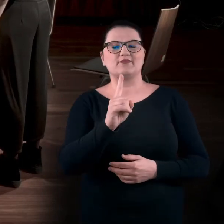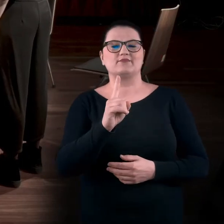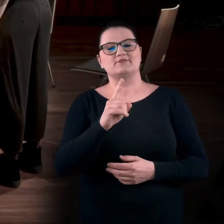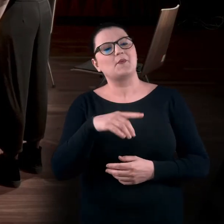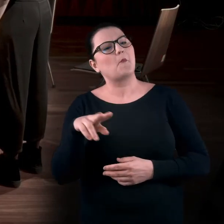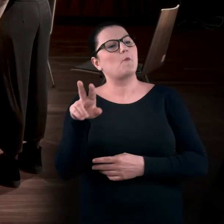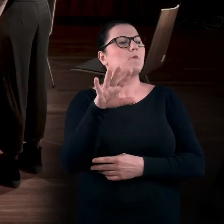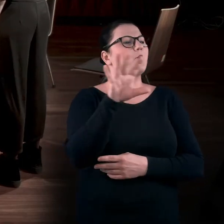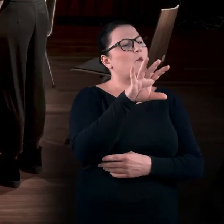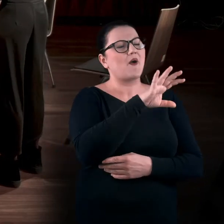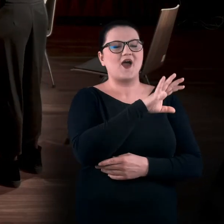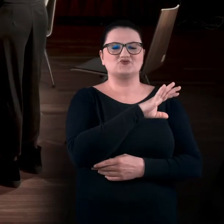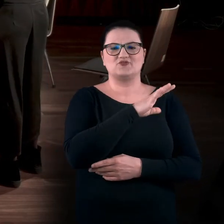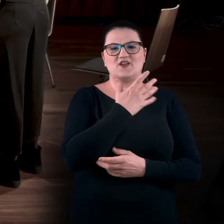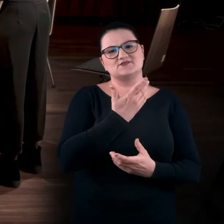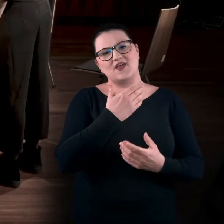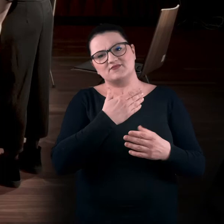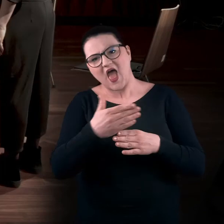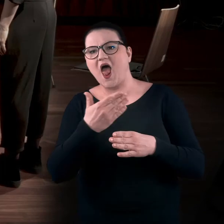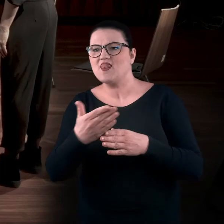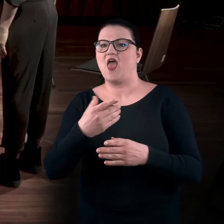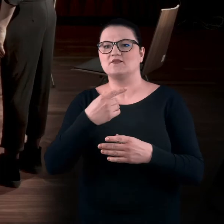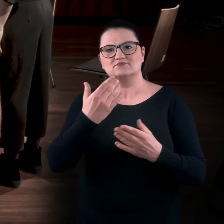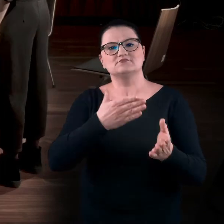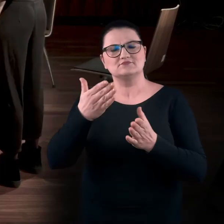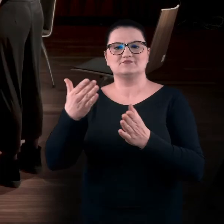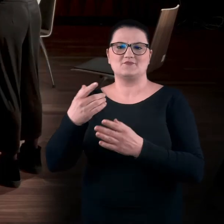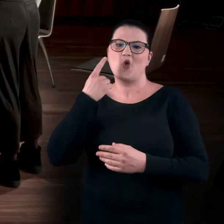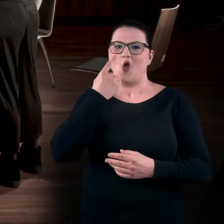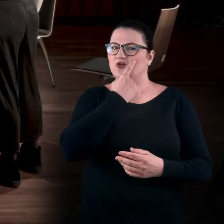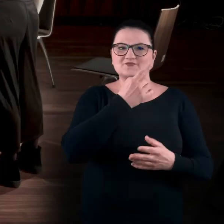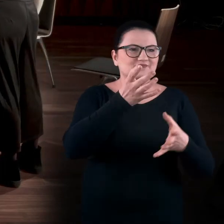i sobie popatrzę, to bardzo szybko będę chciała pójść dalej, bo oczami tutaj mało zdziałam.